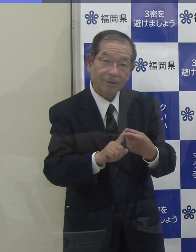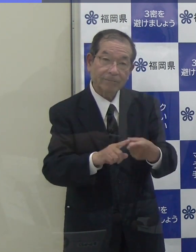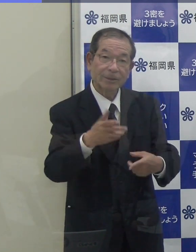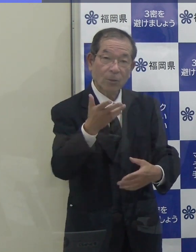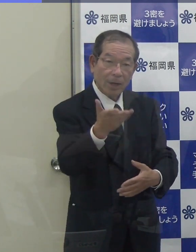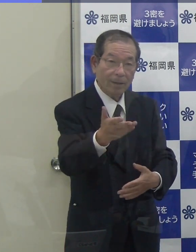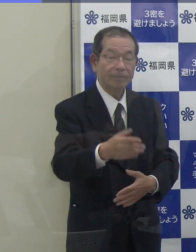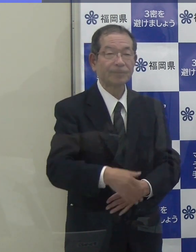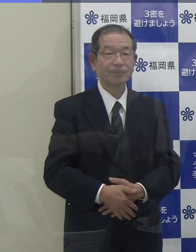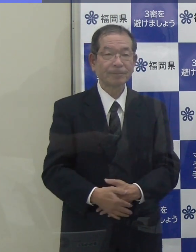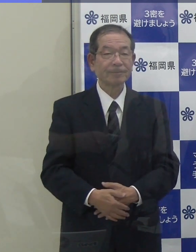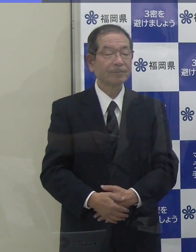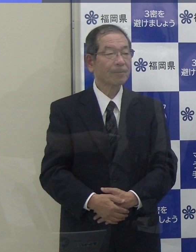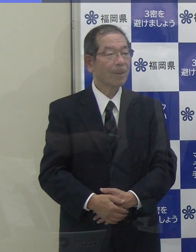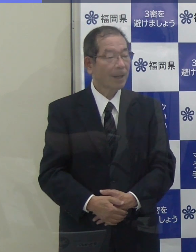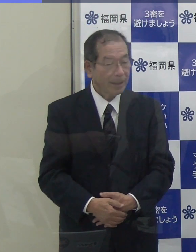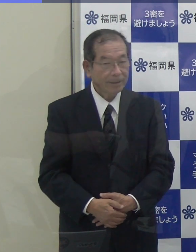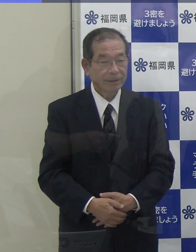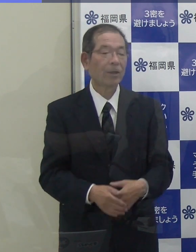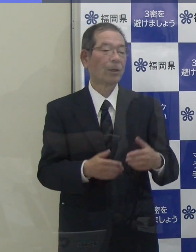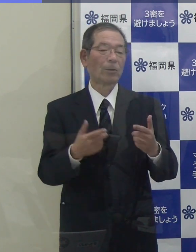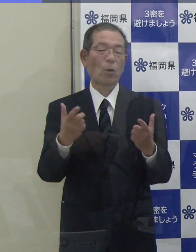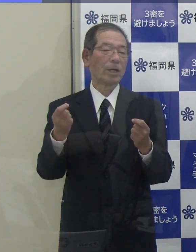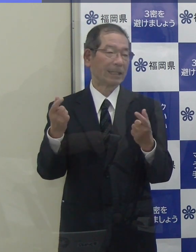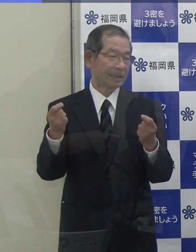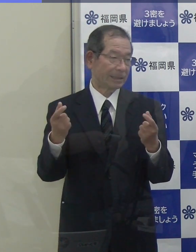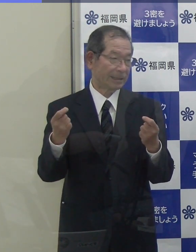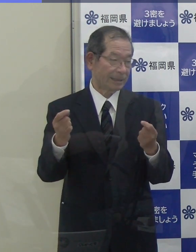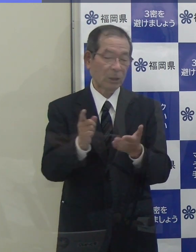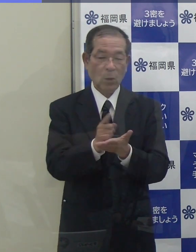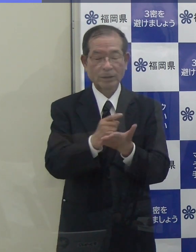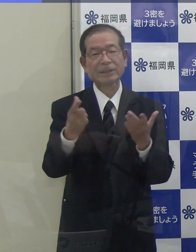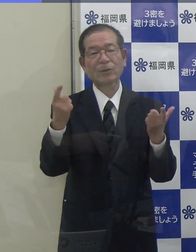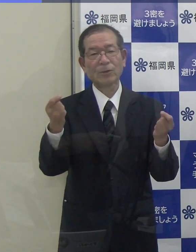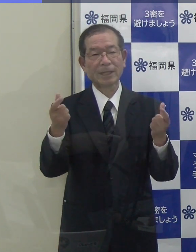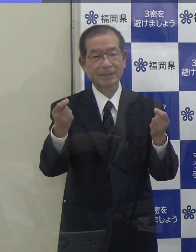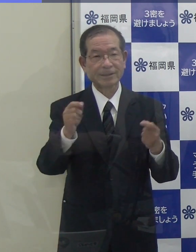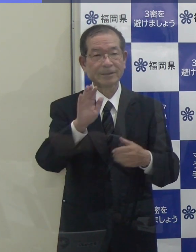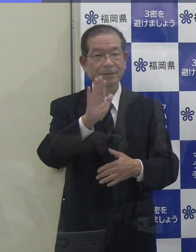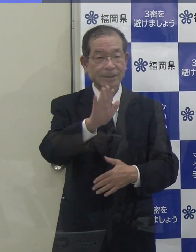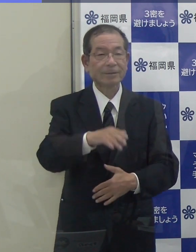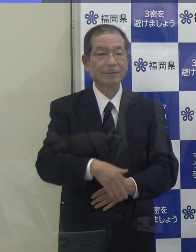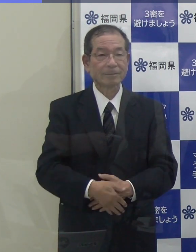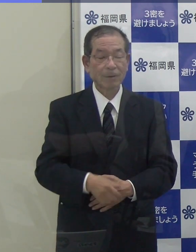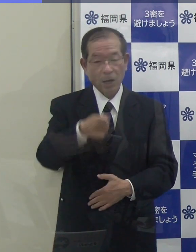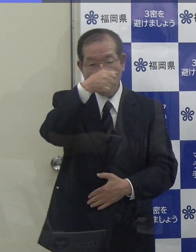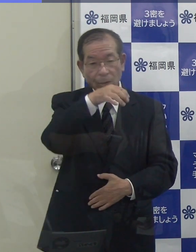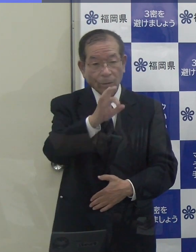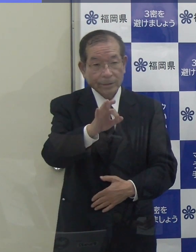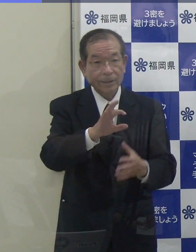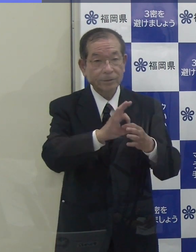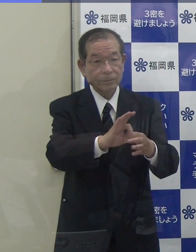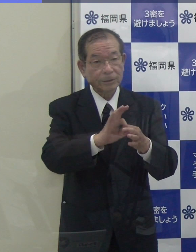（知事）全くそれは同じ方針です。 （ＫＢＣ）予算等もですか。